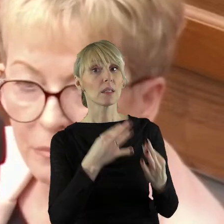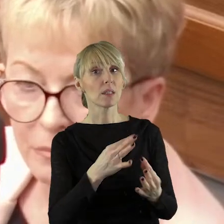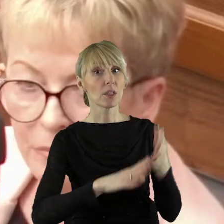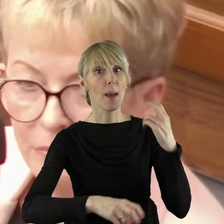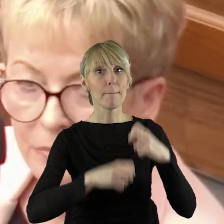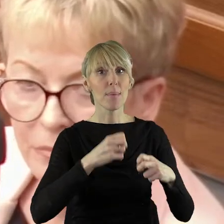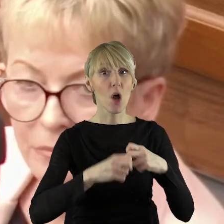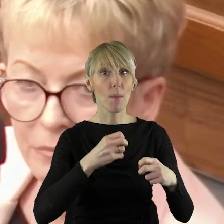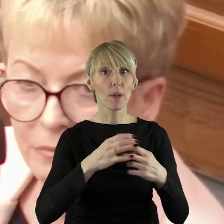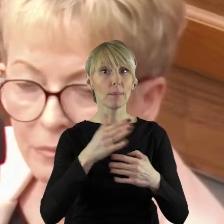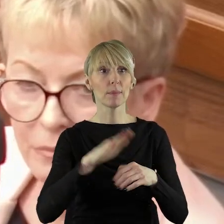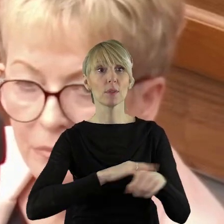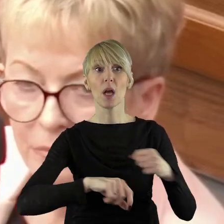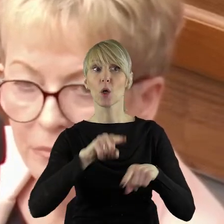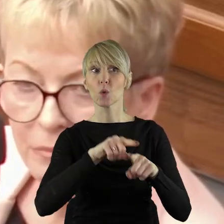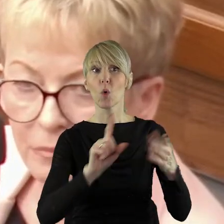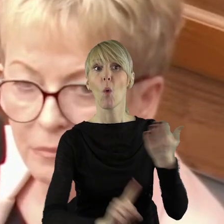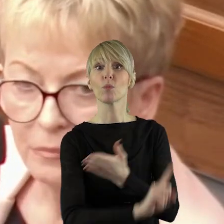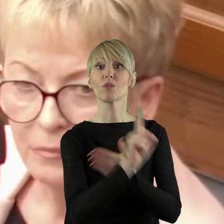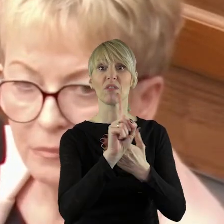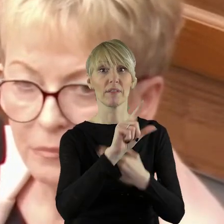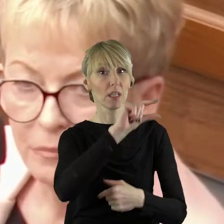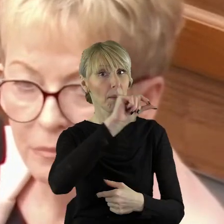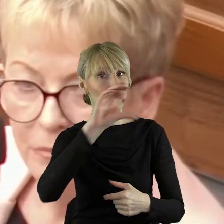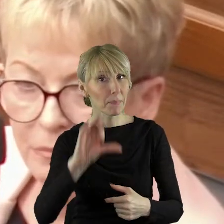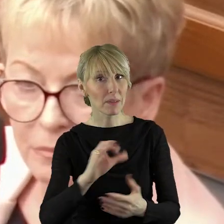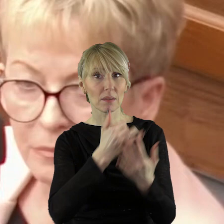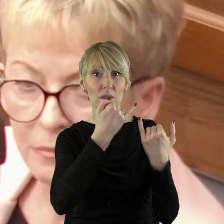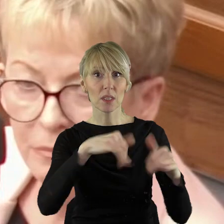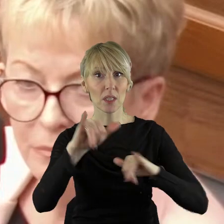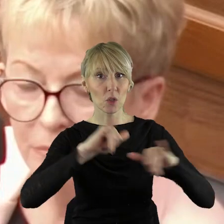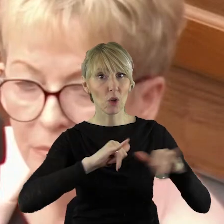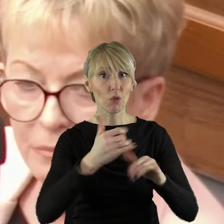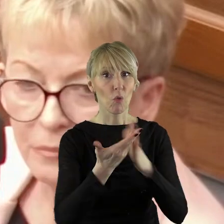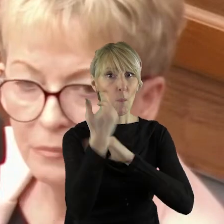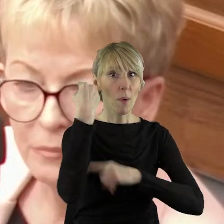chcecie państwo rozwiązywać problem, który w dużej mierze wasi przedstawiciele